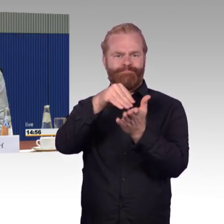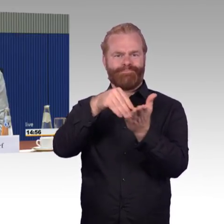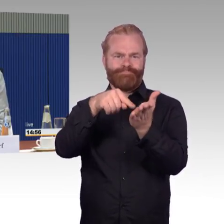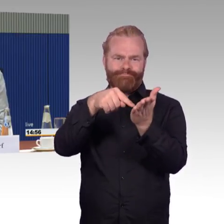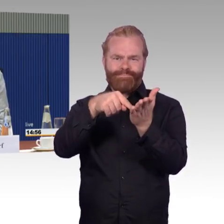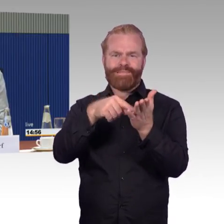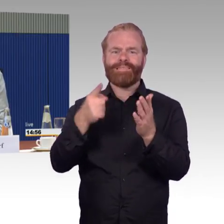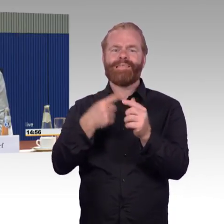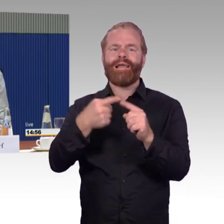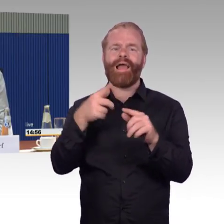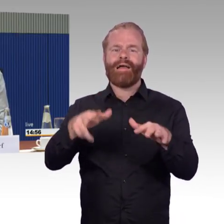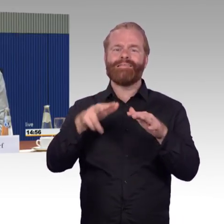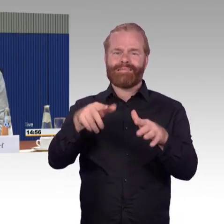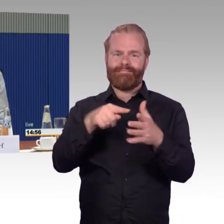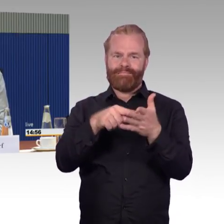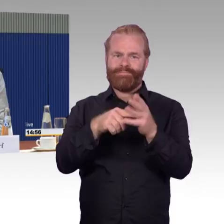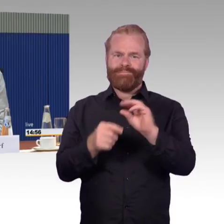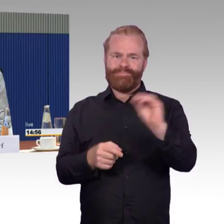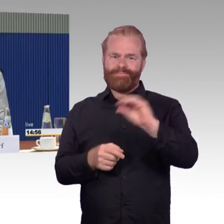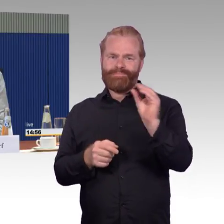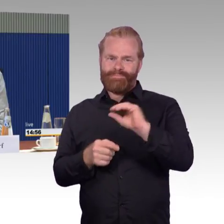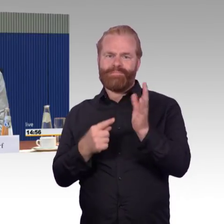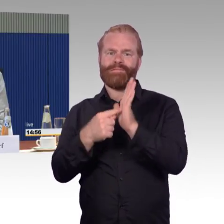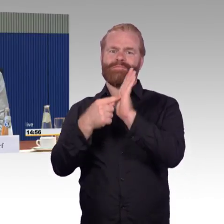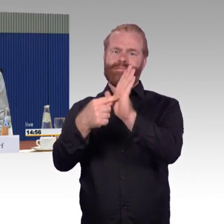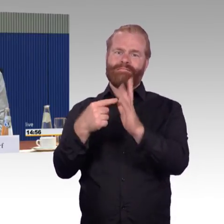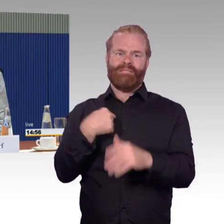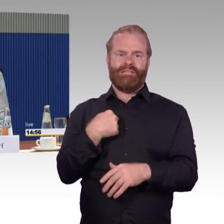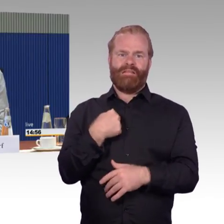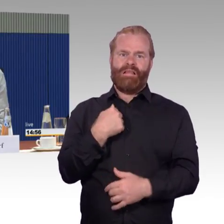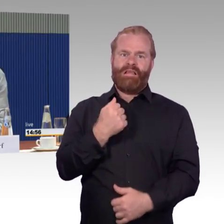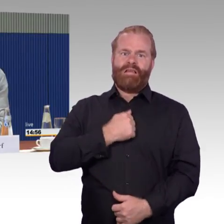aus einem modernen ICE mit Rollstuhl herausgekommen wäre.